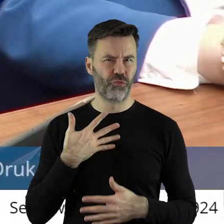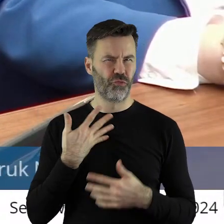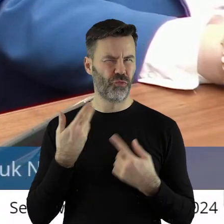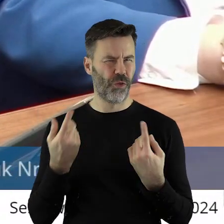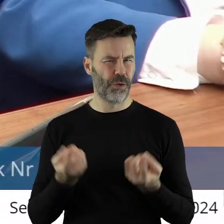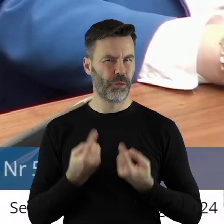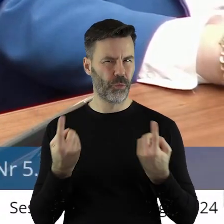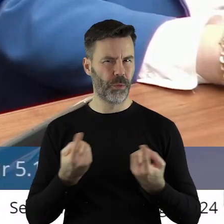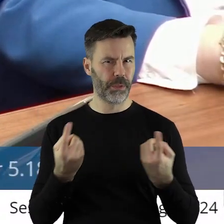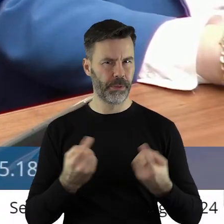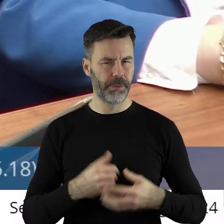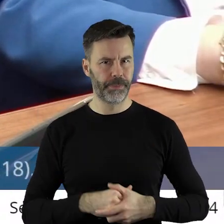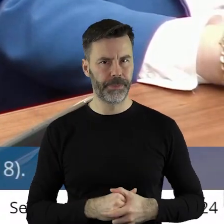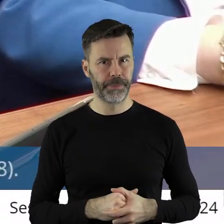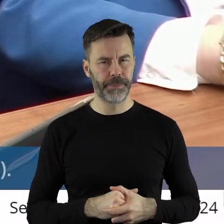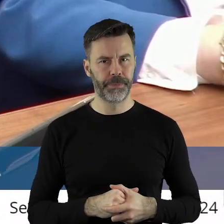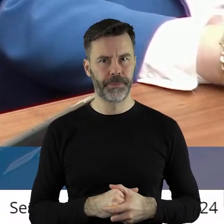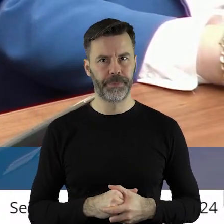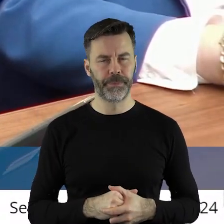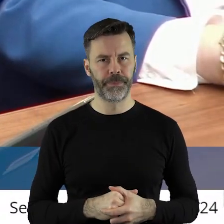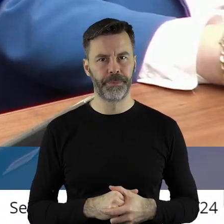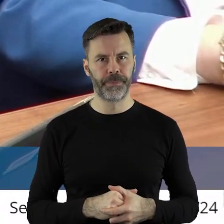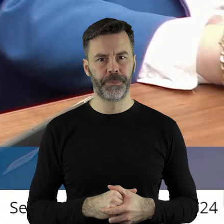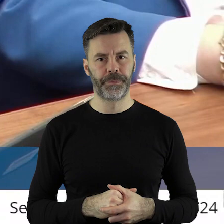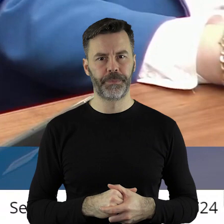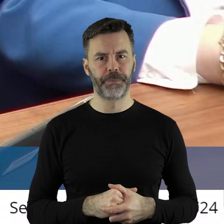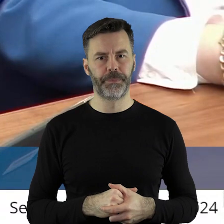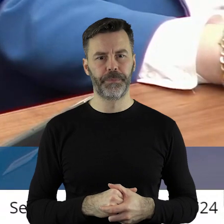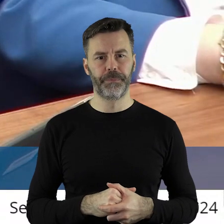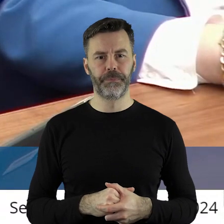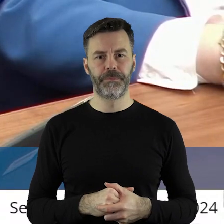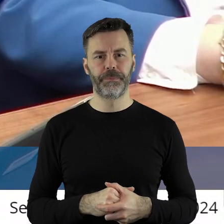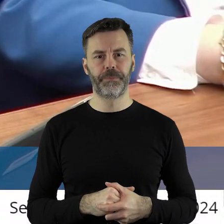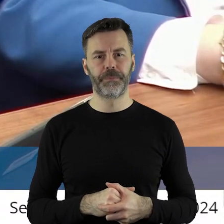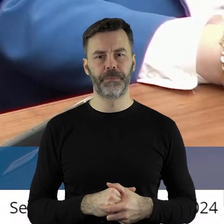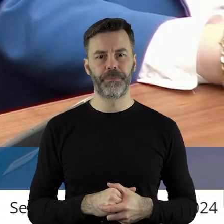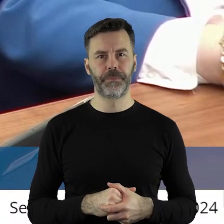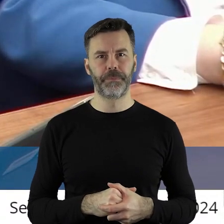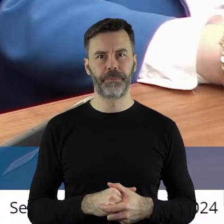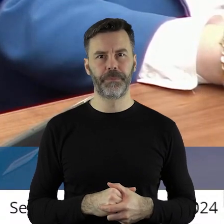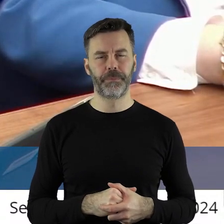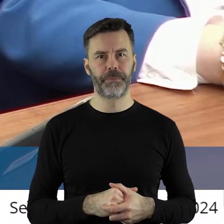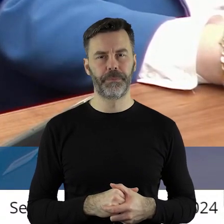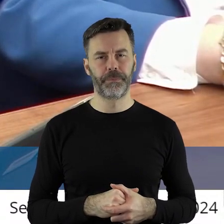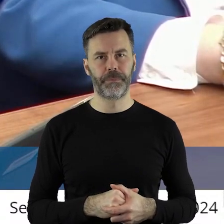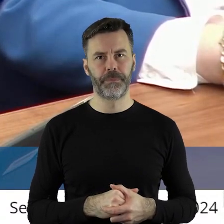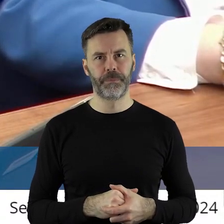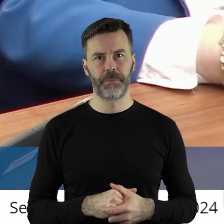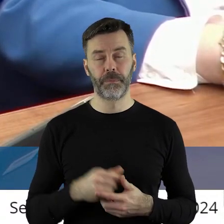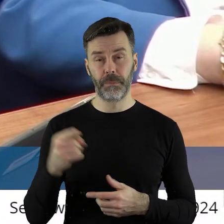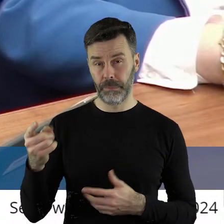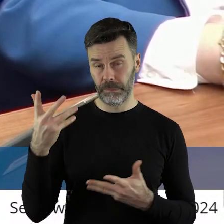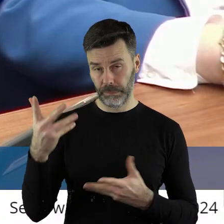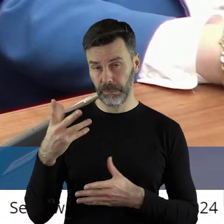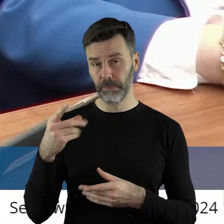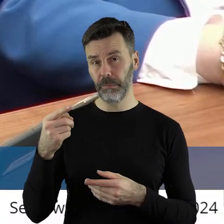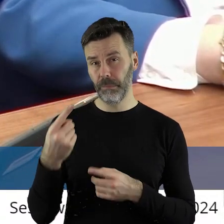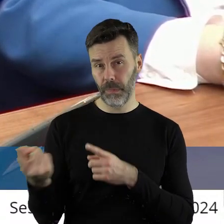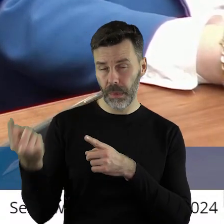I tutaj rozumiem, że mój przedmówca chce upolitycznić tą uchwałę